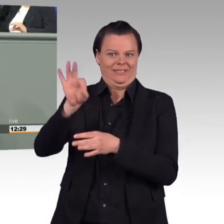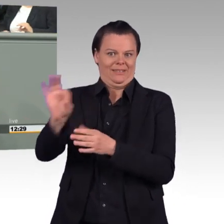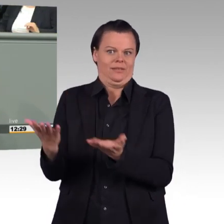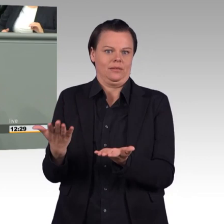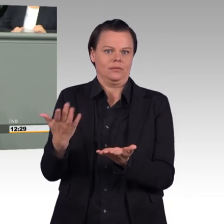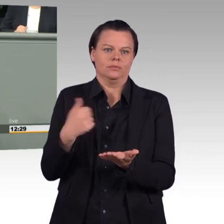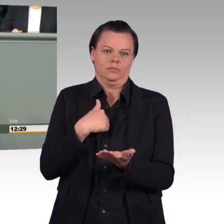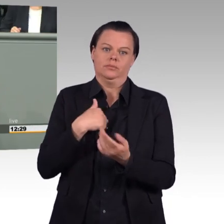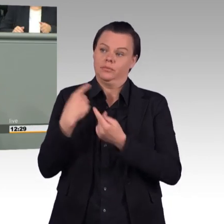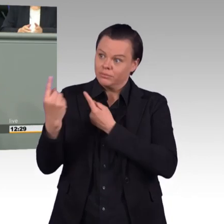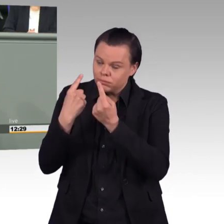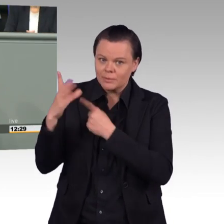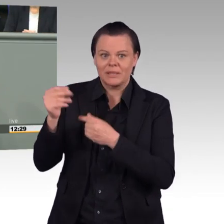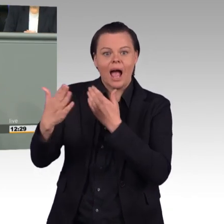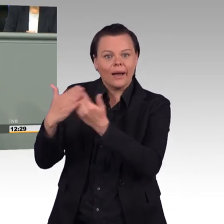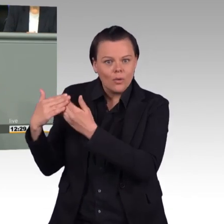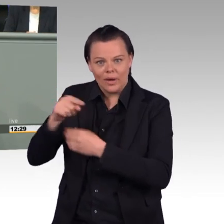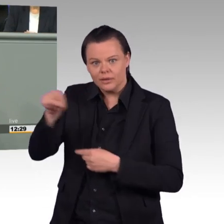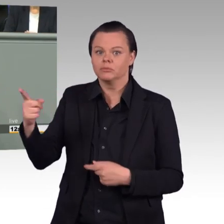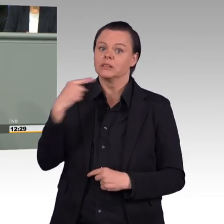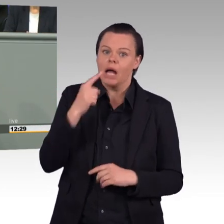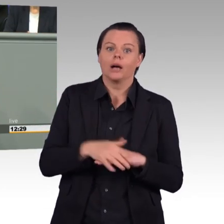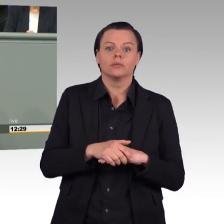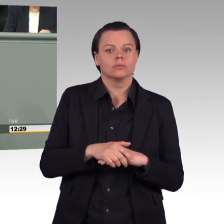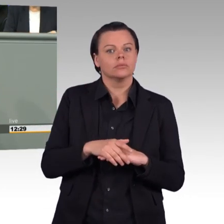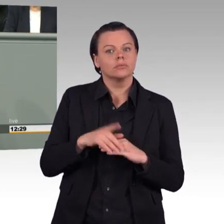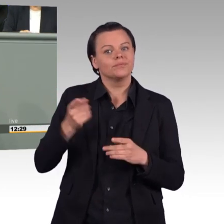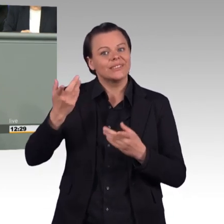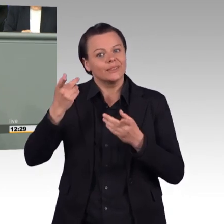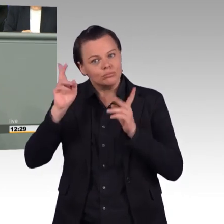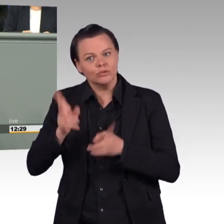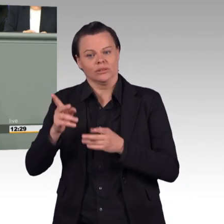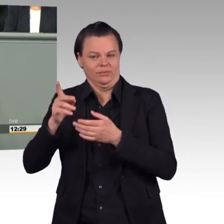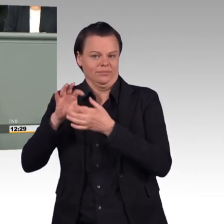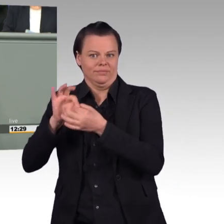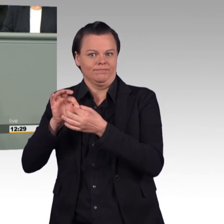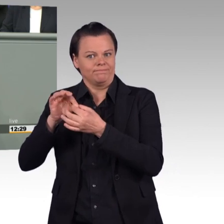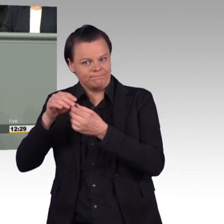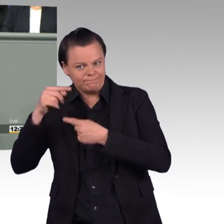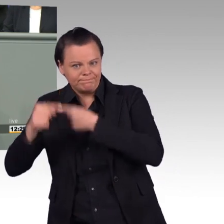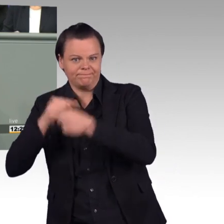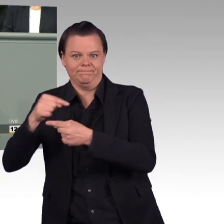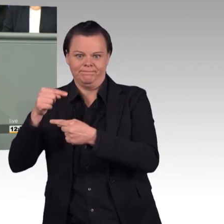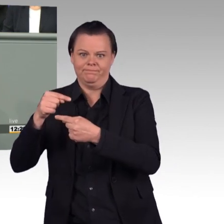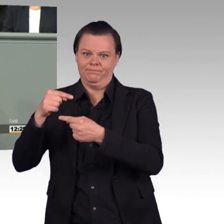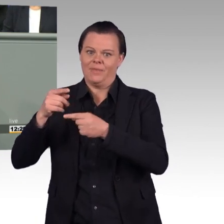natürlich eine gewisse Flexibilität, dass man in solchen Situationen auch mehr als die 41 Stunden in der Woche dienen kann.